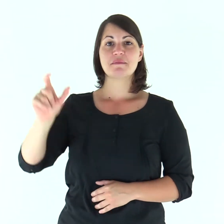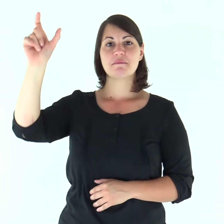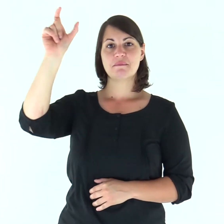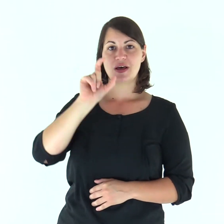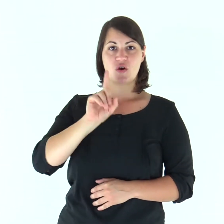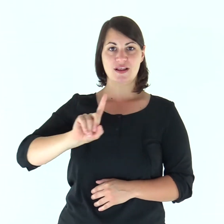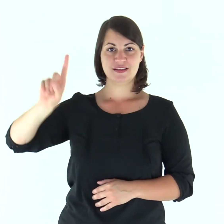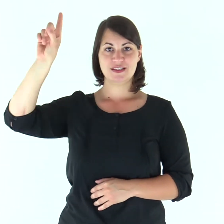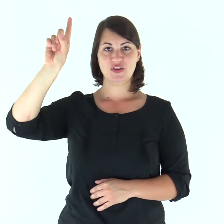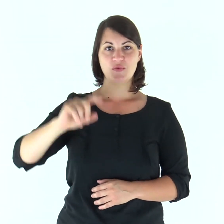Parola di Dio.